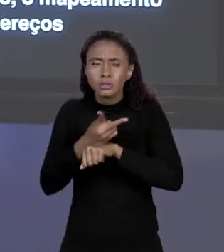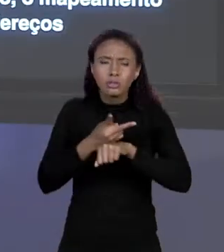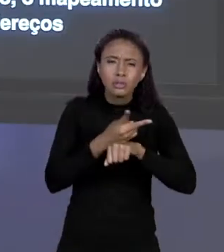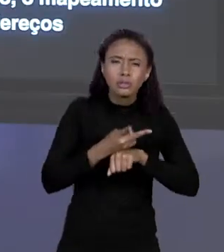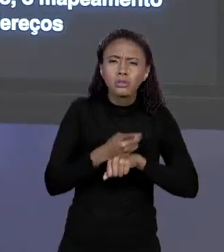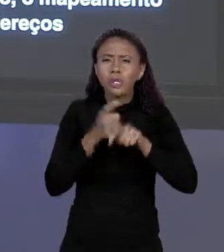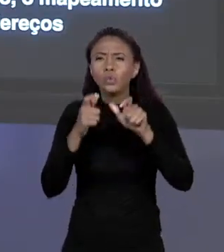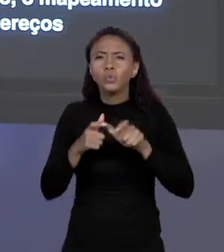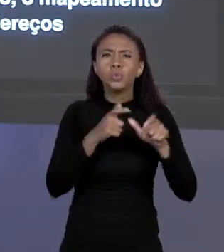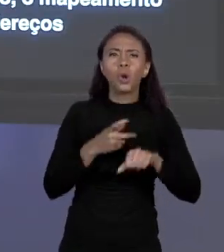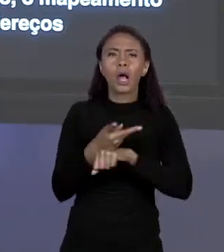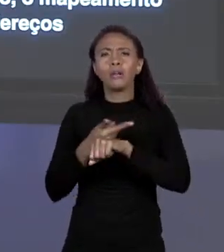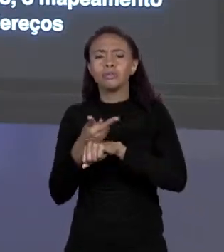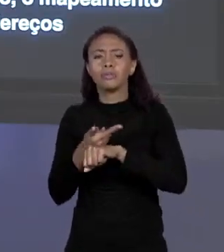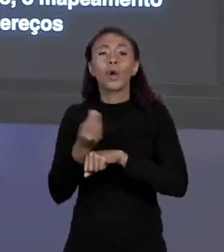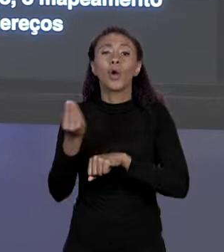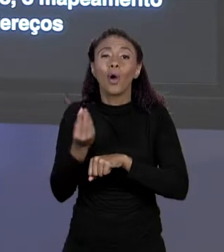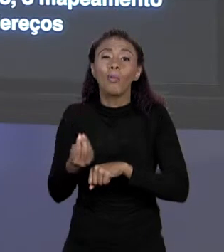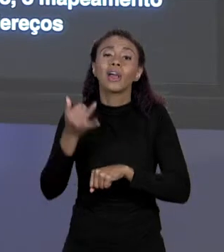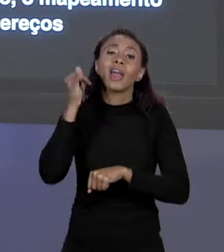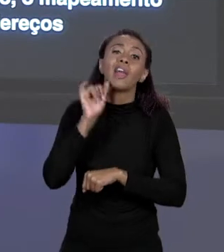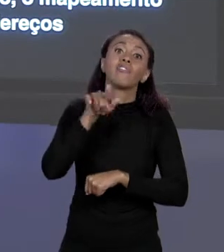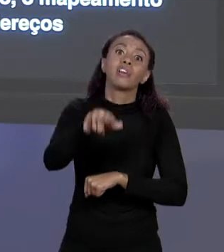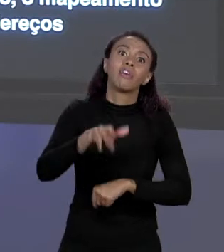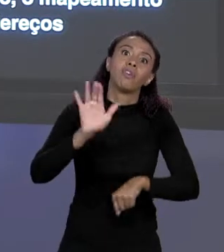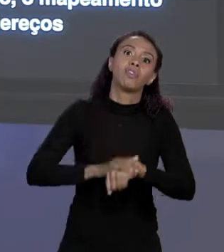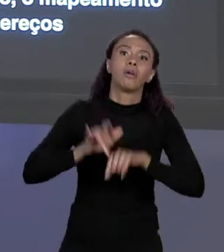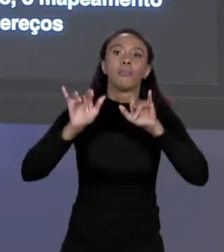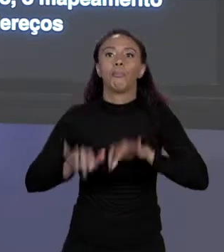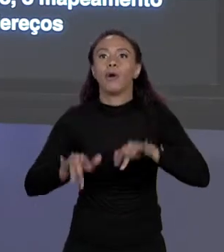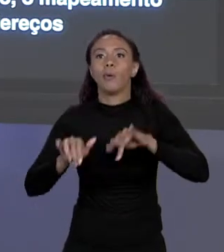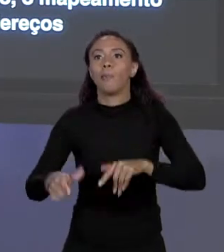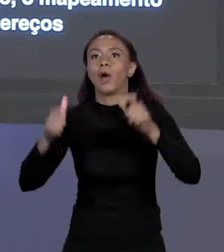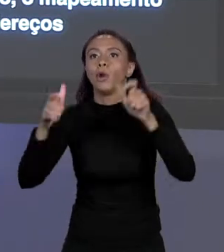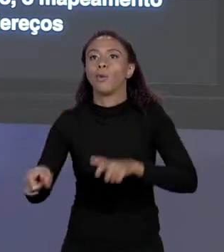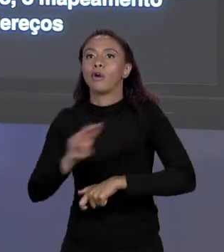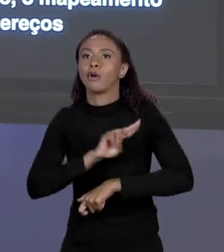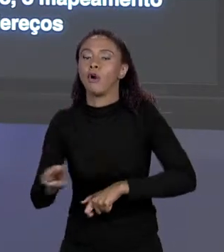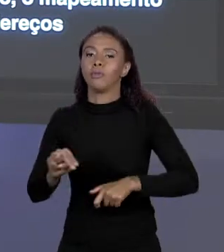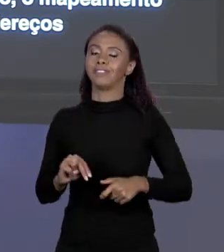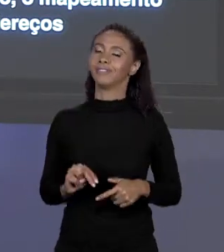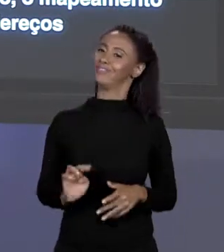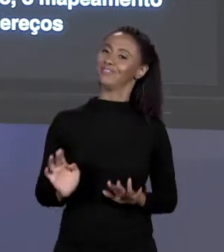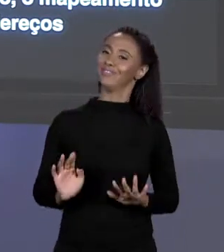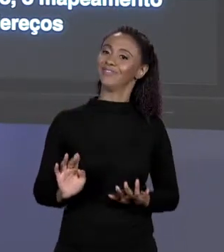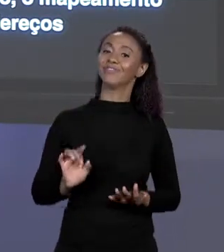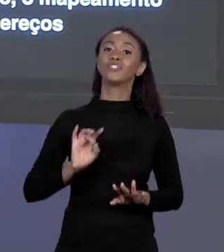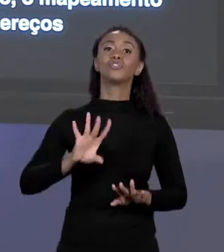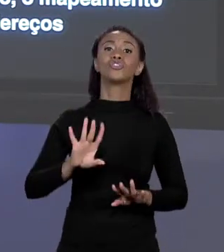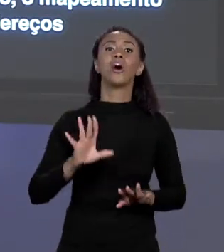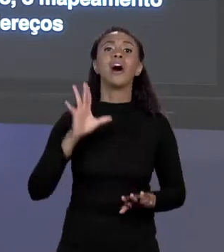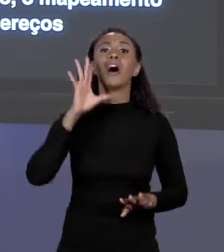É PARA QUE? PARA QUE VOCÊ NÃO PRECISE COLOCAR O ENDEREÇO DE MEMÓRIA DIRETAMENTE, OU SEJA, É PARA DEIXAR ESSA INFORMAÇÃO